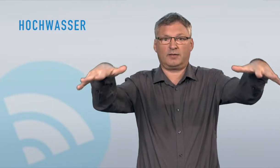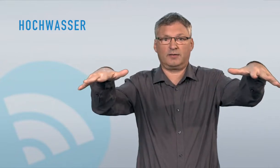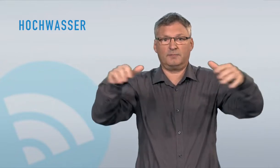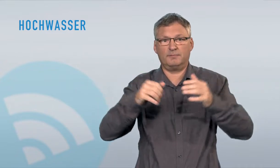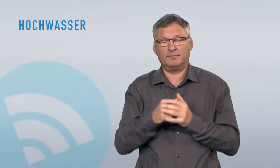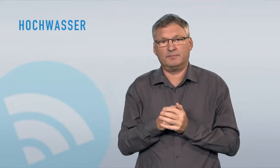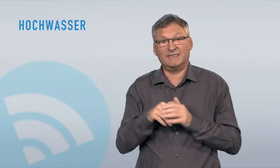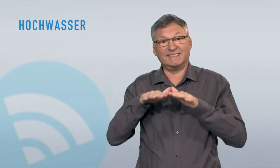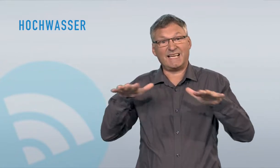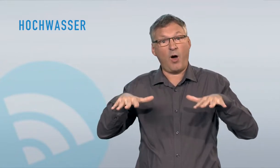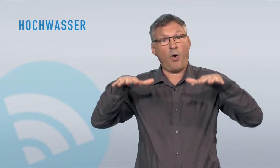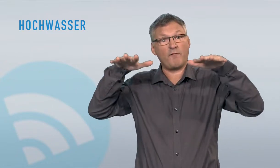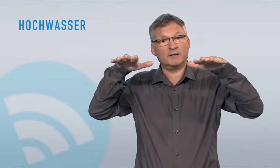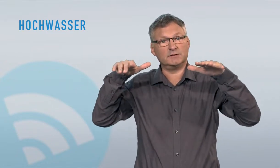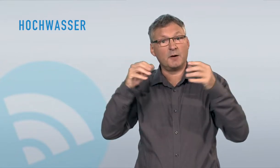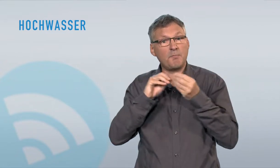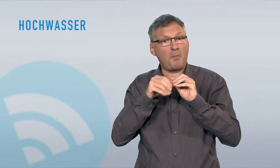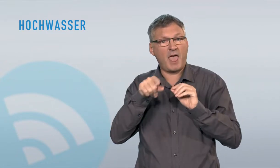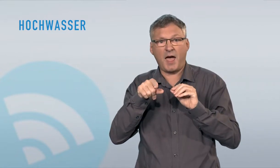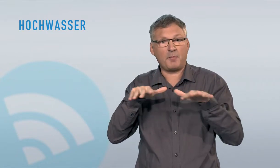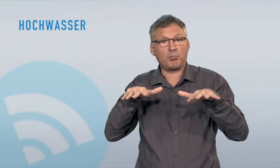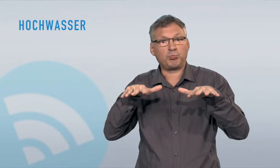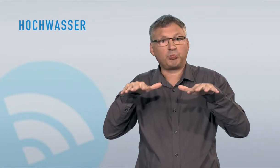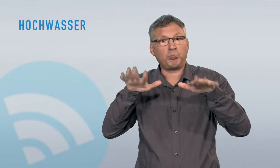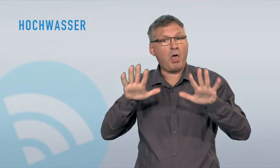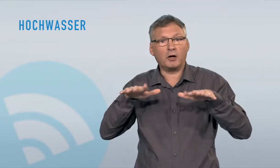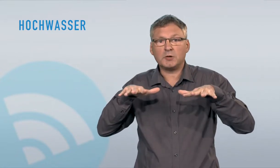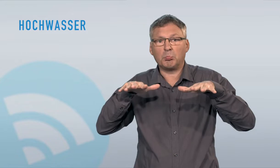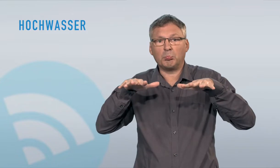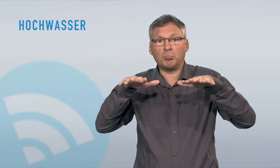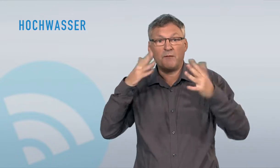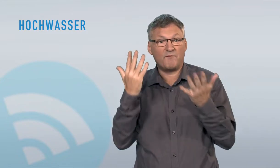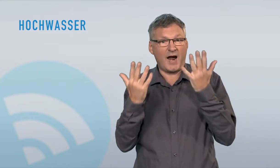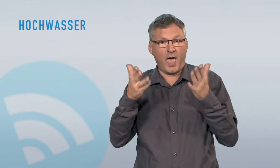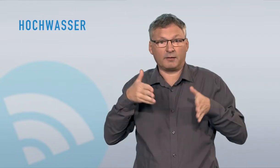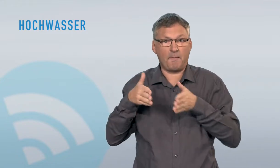oder wenn mehr Grundwasser als üblich an die Erdoberfläche stösst. Seehochwasser dauern meist lange an, haben in der Regel jedoch